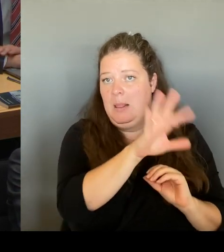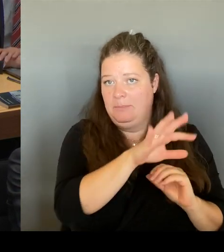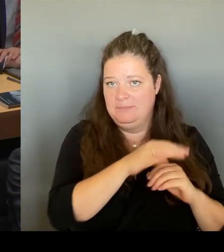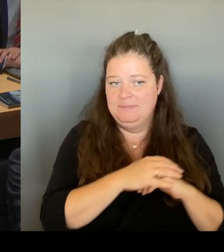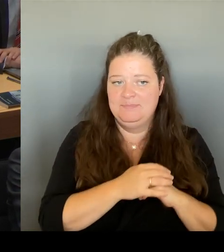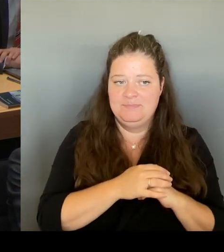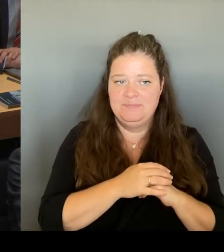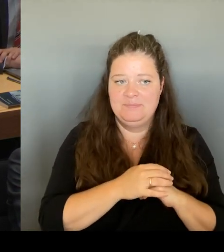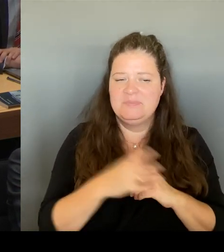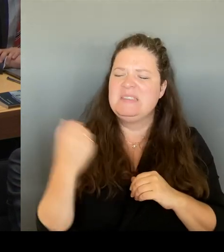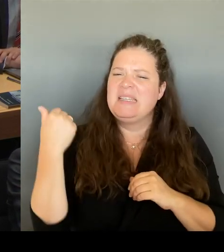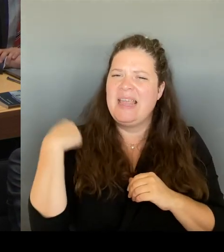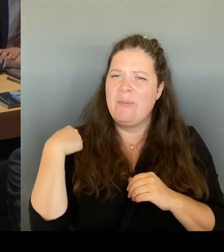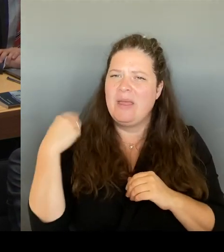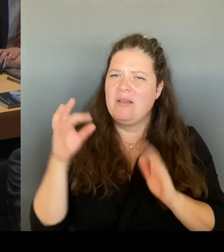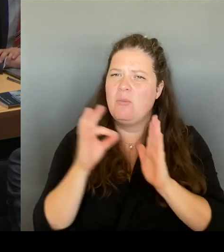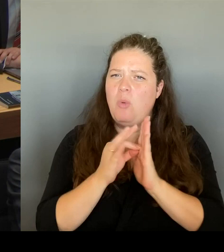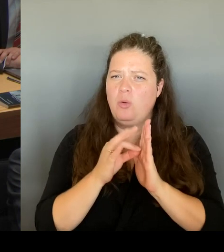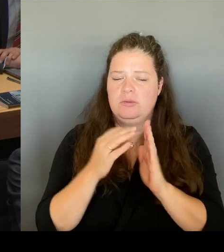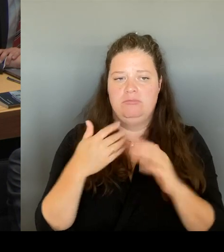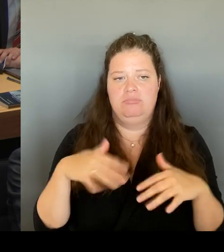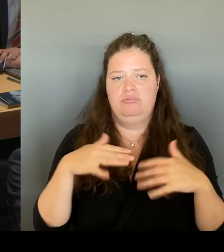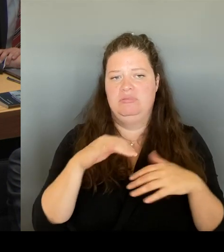den Medien entnehmen, dass draußen